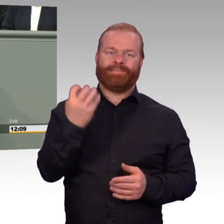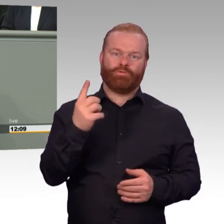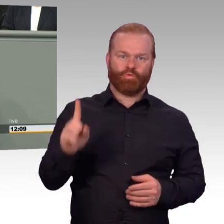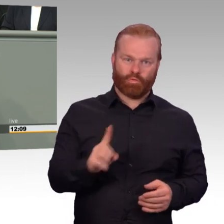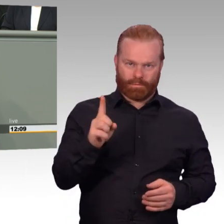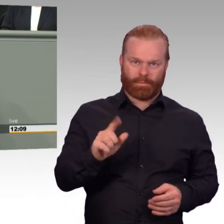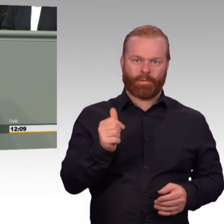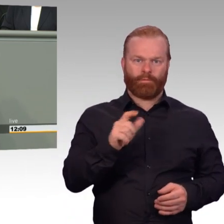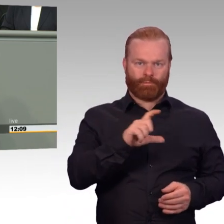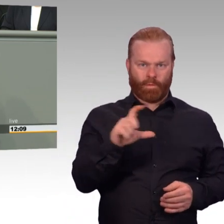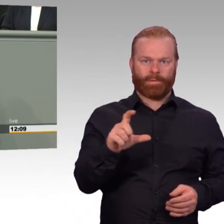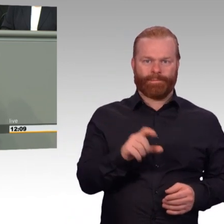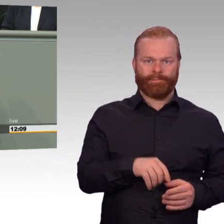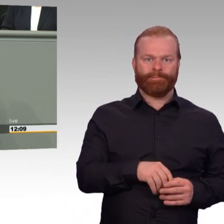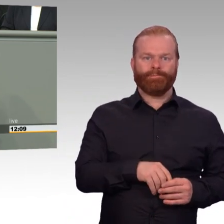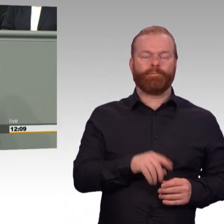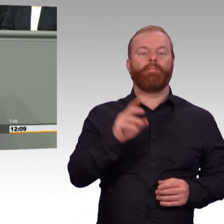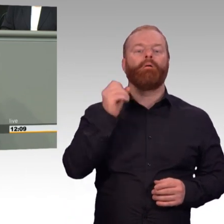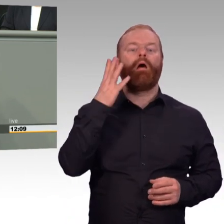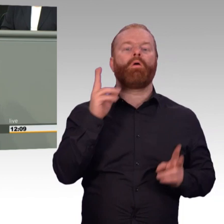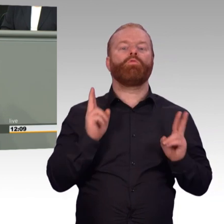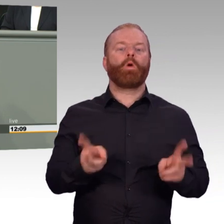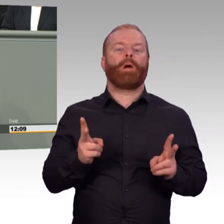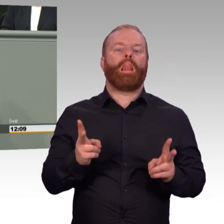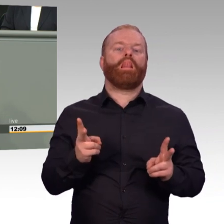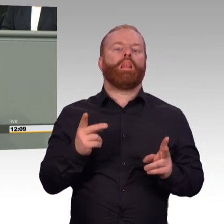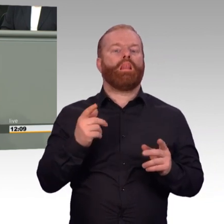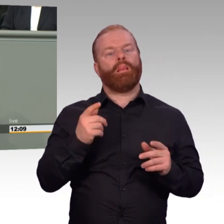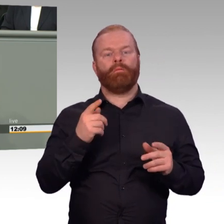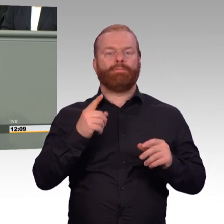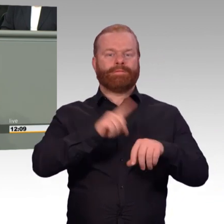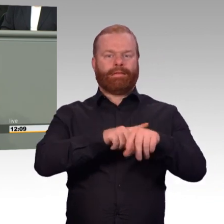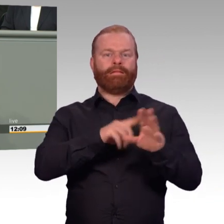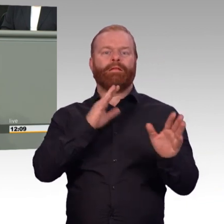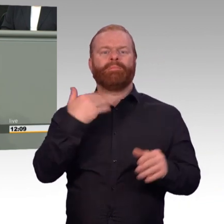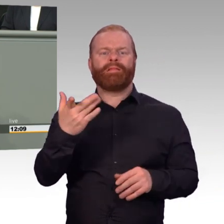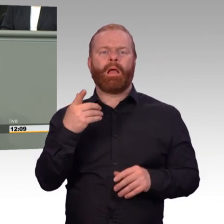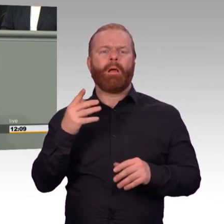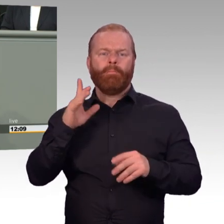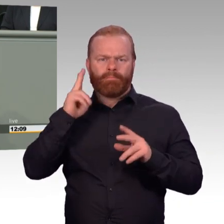der arbeitet ja nicht, er dient. Und deswegen sei das alles sträflicher Unsinn.